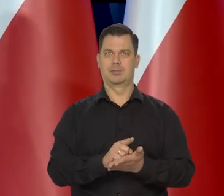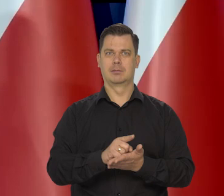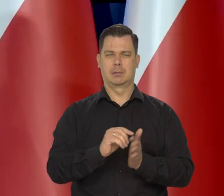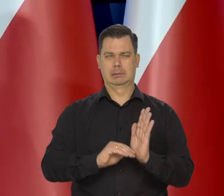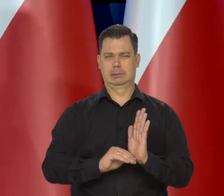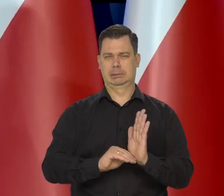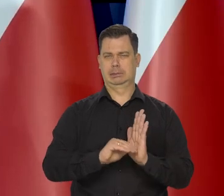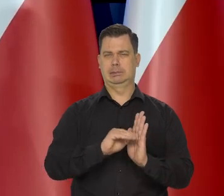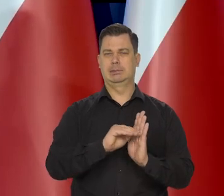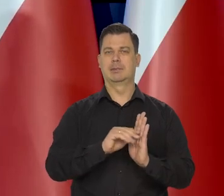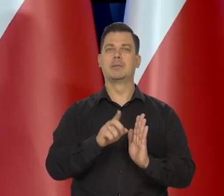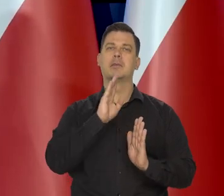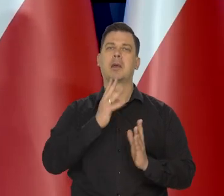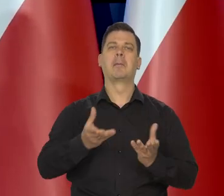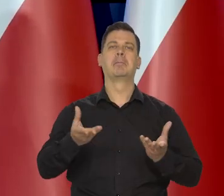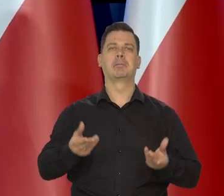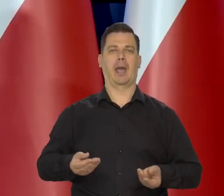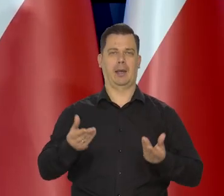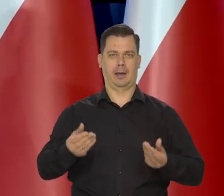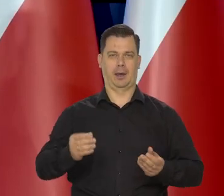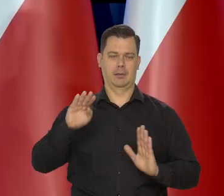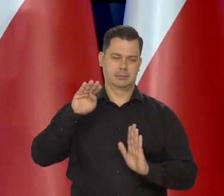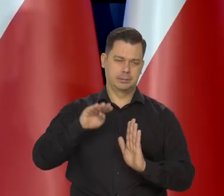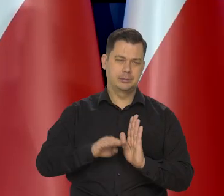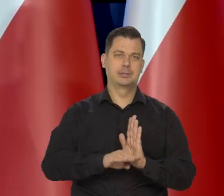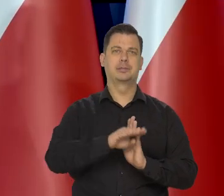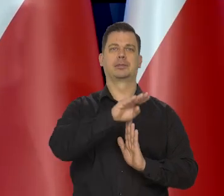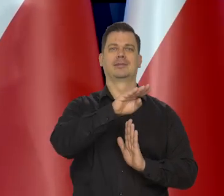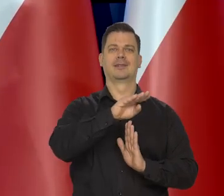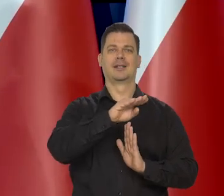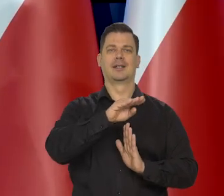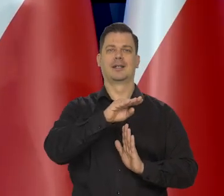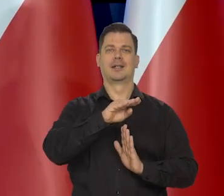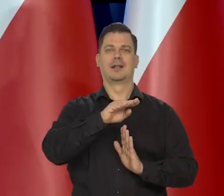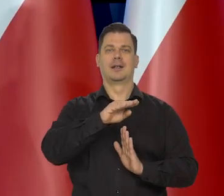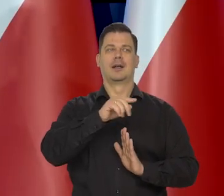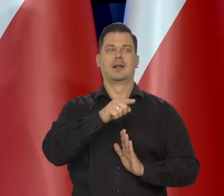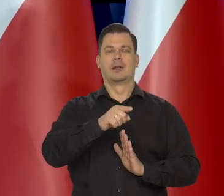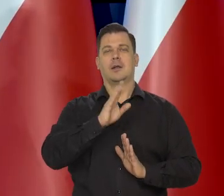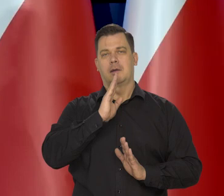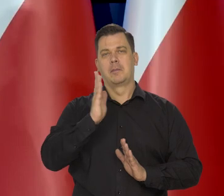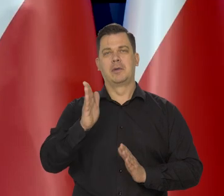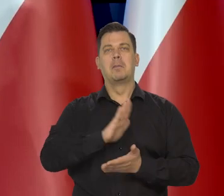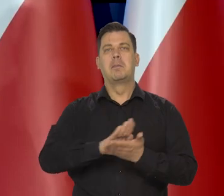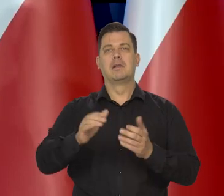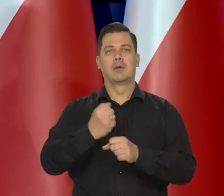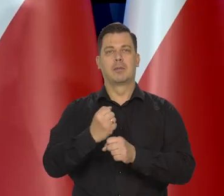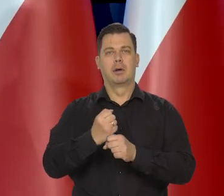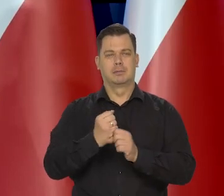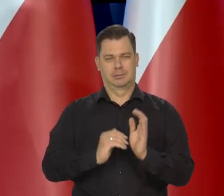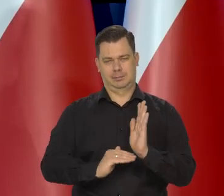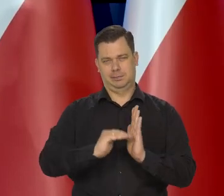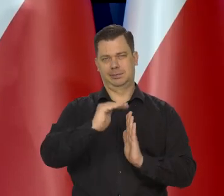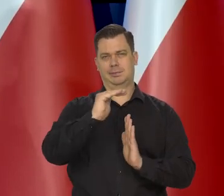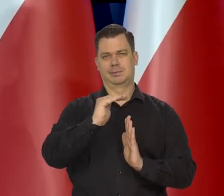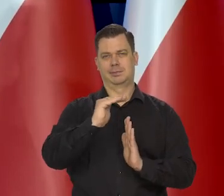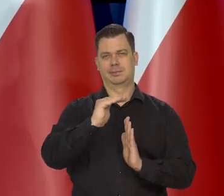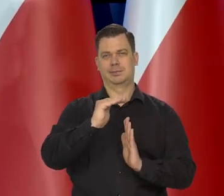uda im się miękkie lądowanie na niskich poziomach, chociaż tam pewnie bezrobocie wzrośnie... się przewiduje i tak dalej,